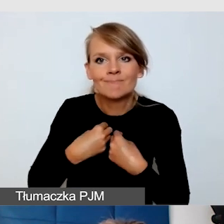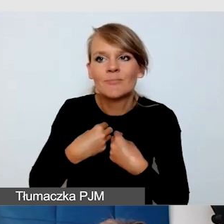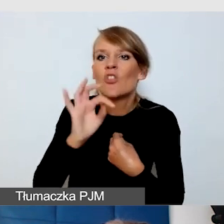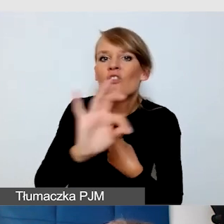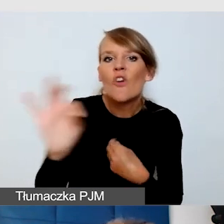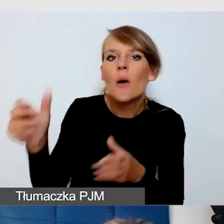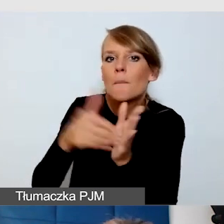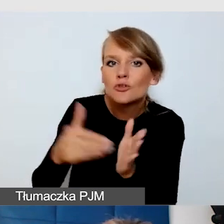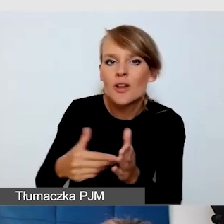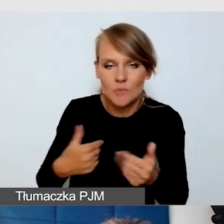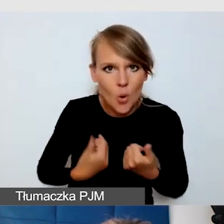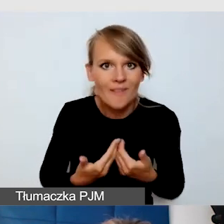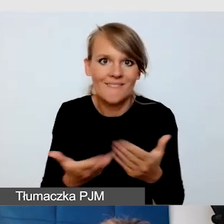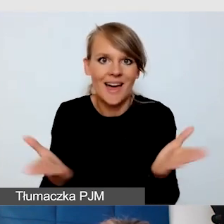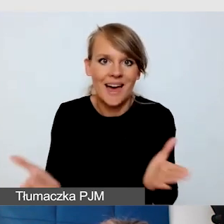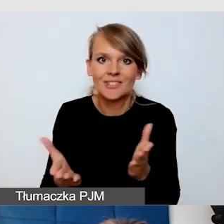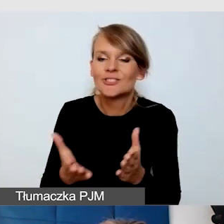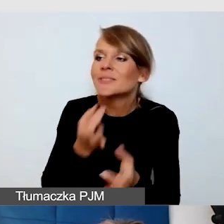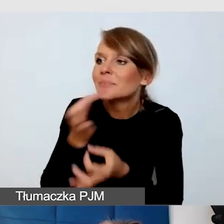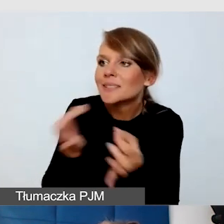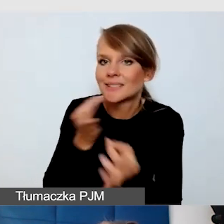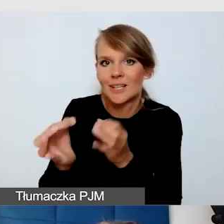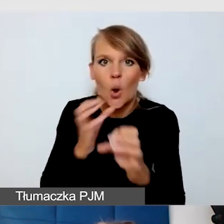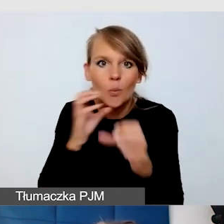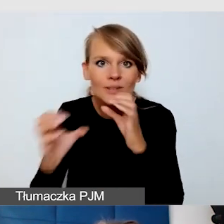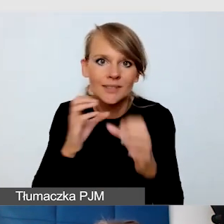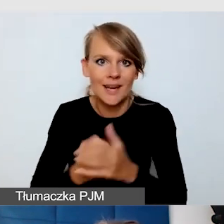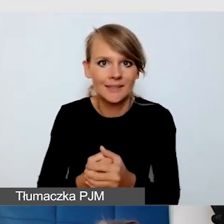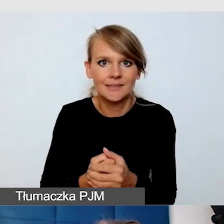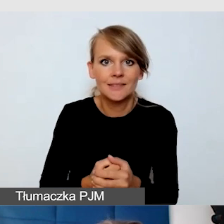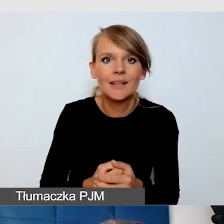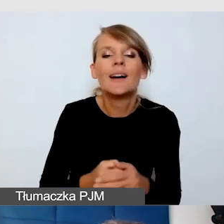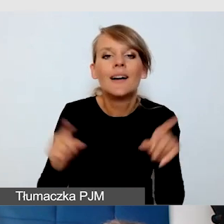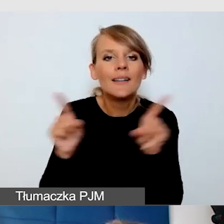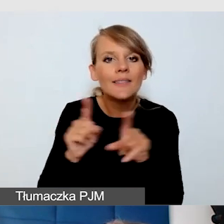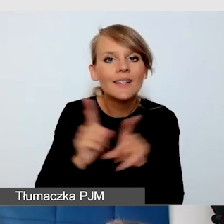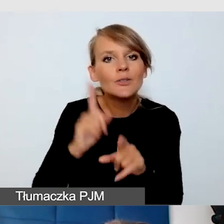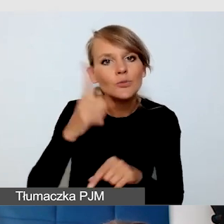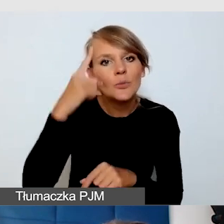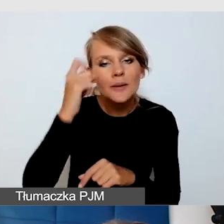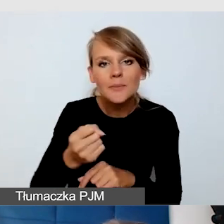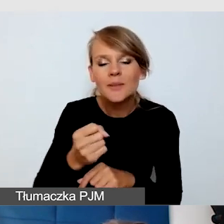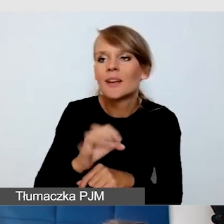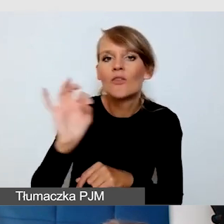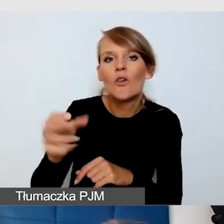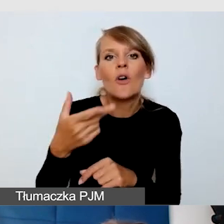Komunikujemy się z odbiorcami i uwzględniajmy to, że ich niepełnosprawność może być niestandardowa,